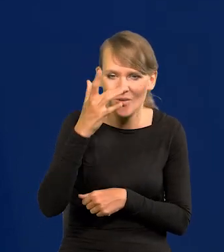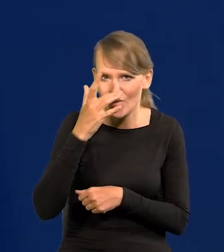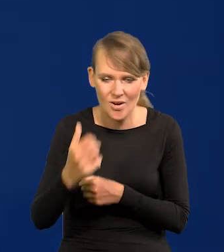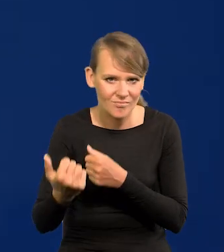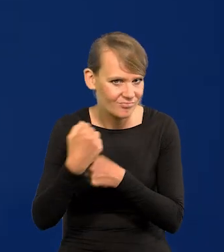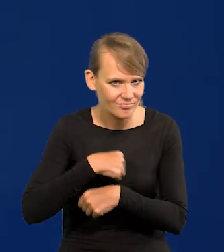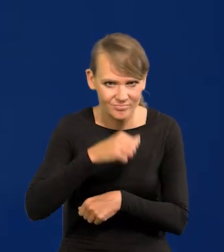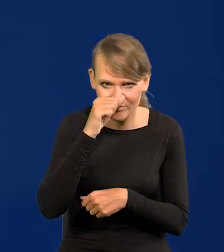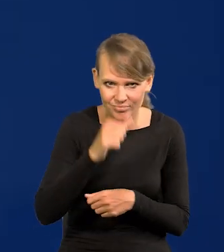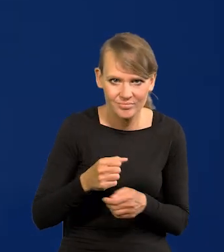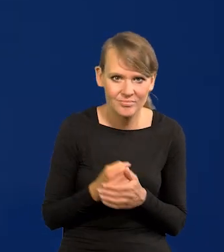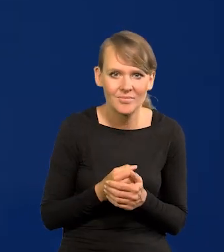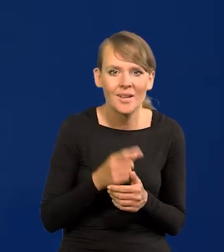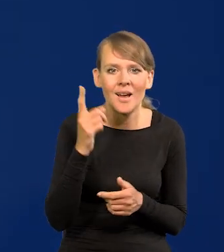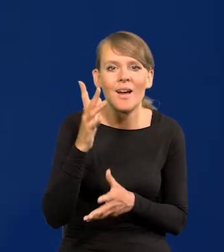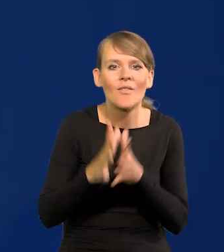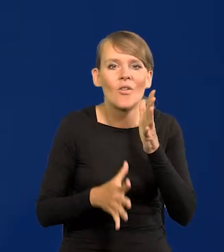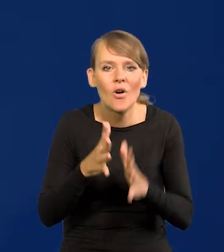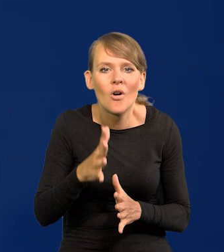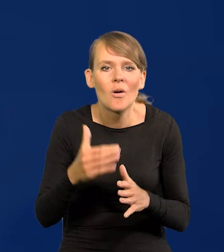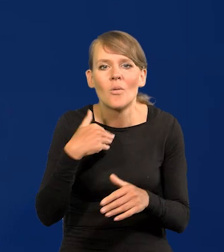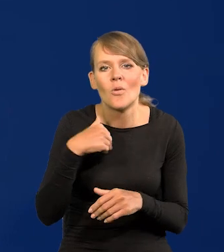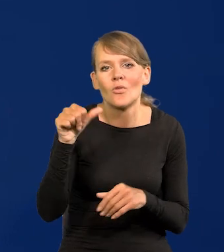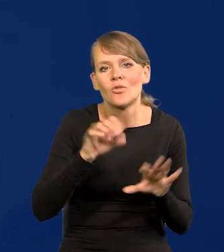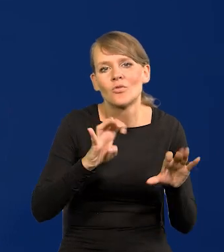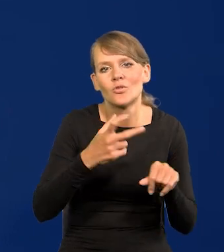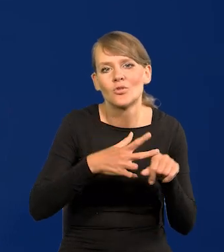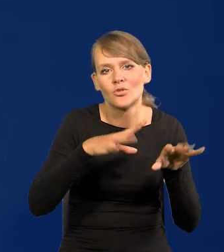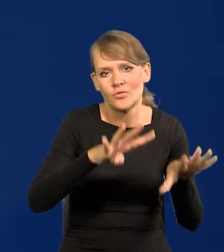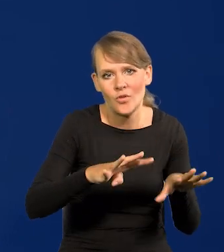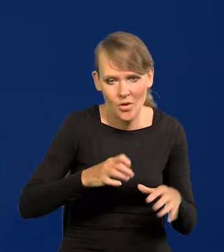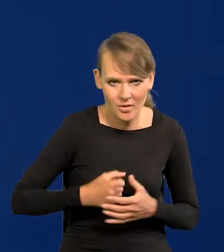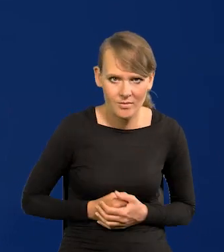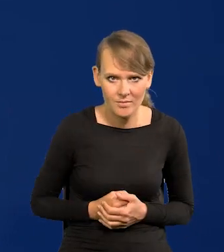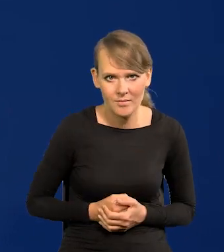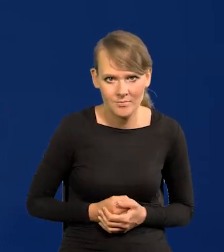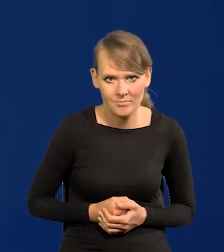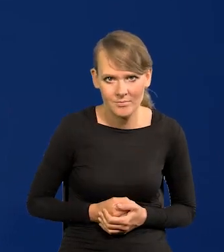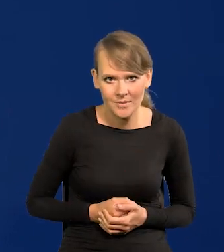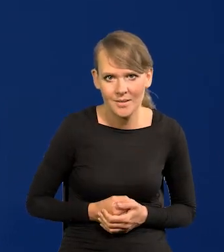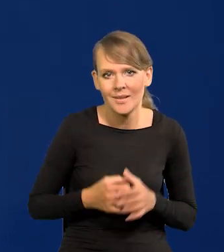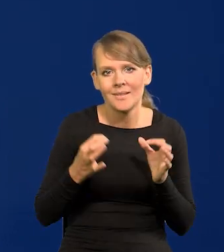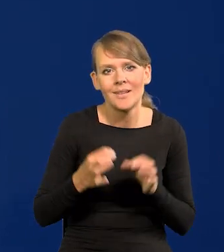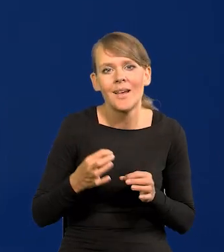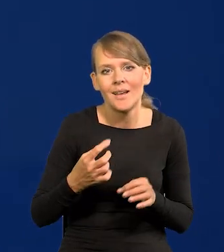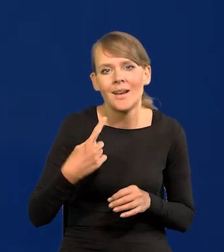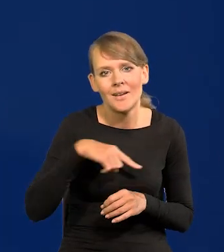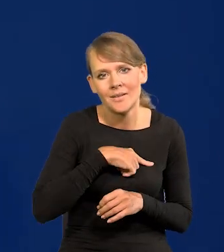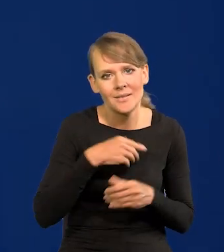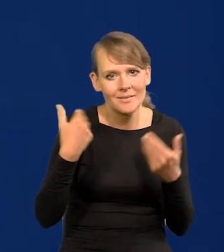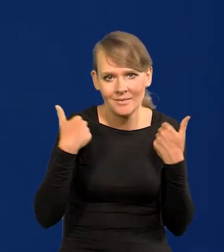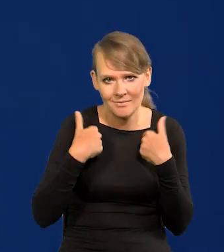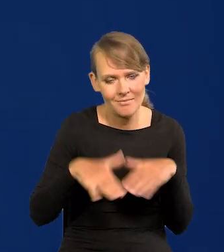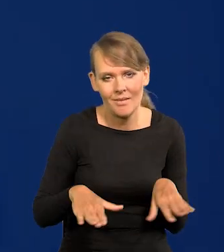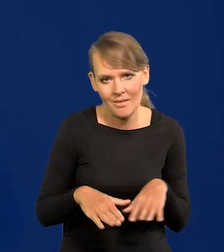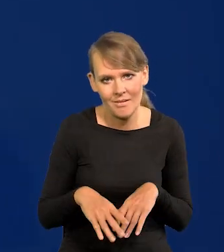Ale wojna wybuchła w 1939. Teraz nie chcemy tego błędu zrobić, polski rząd.